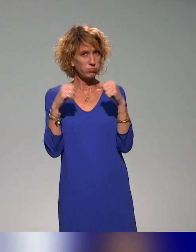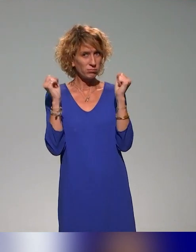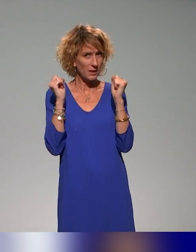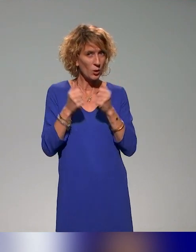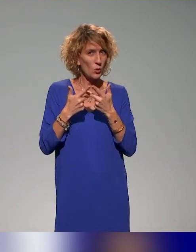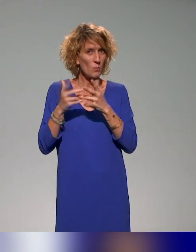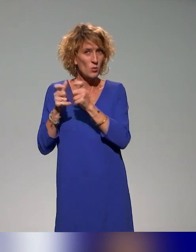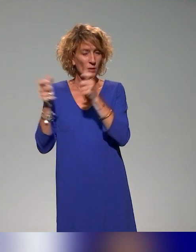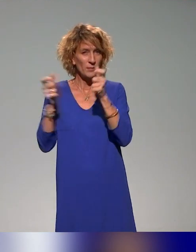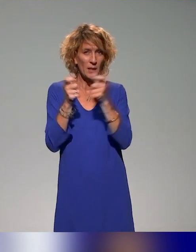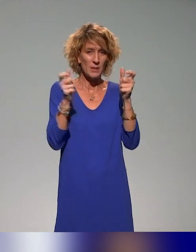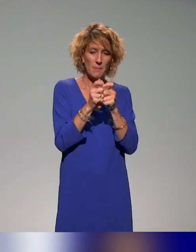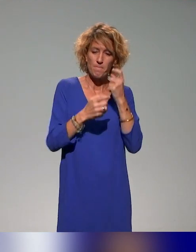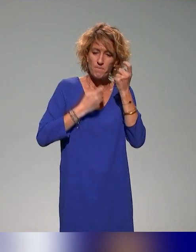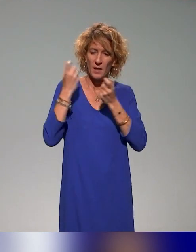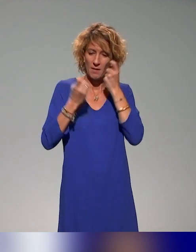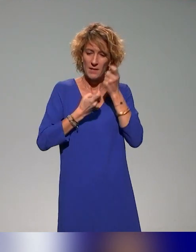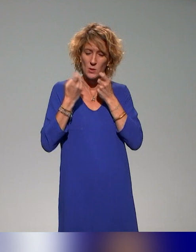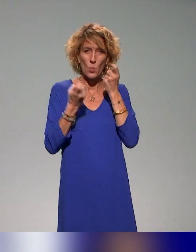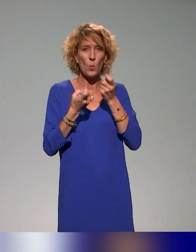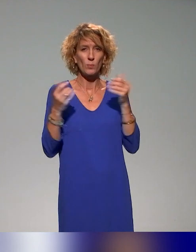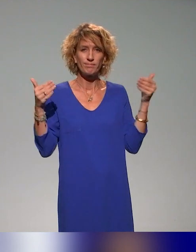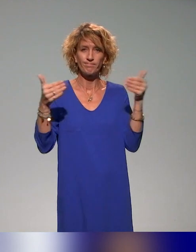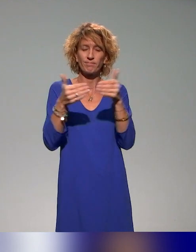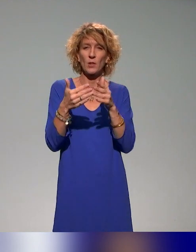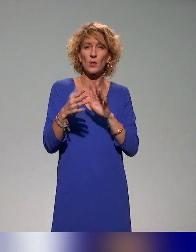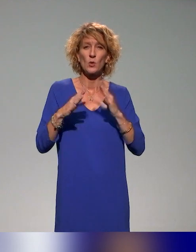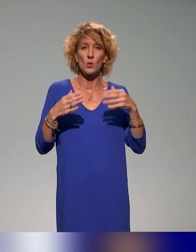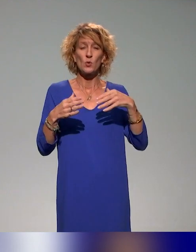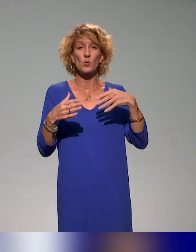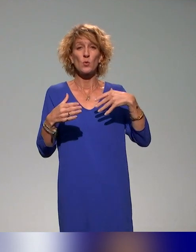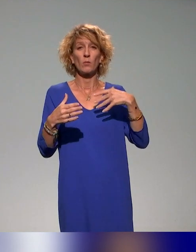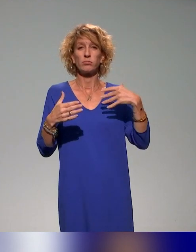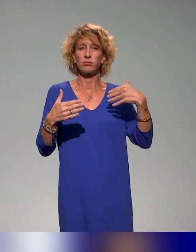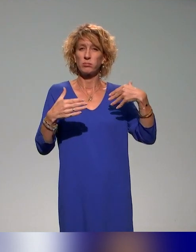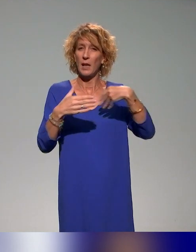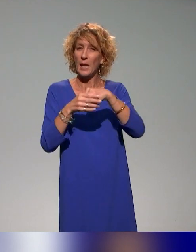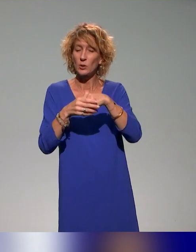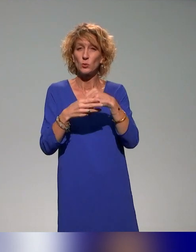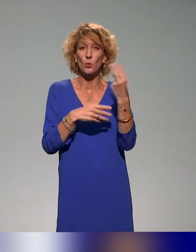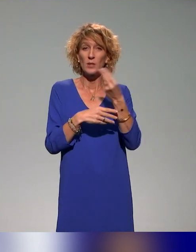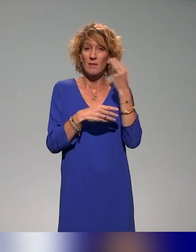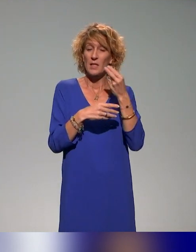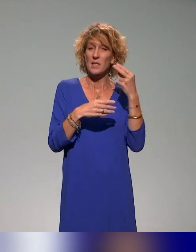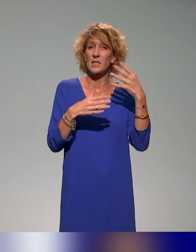établissements de réfléchir à l'inclusion et à l'université inclusive de tous les étudiants dans ce consortium.